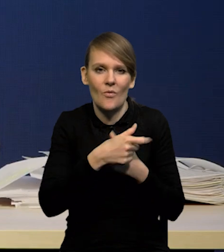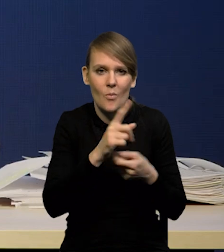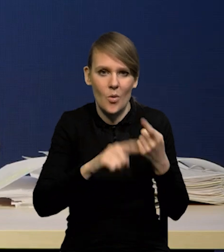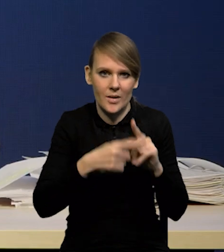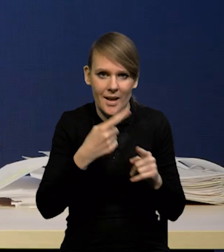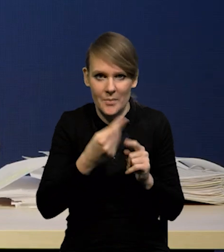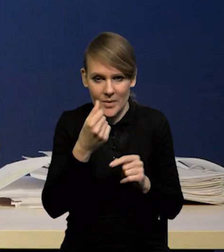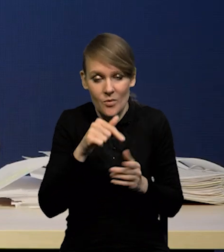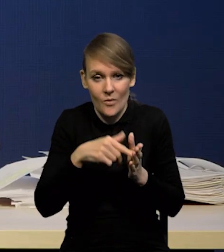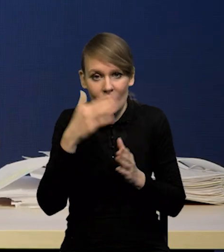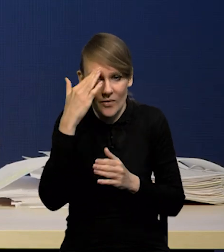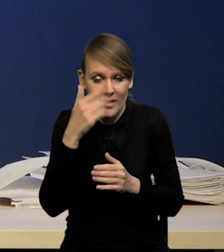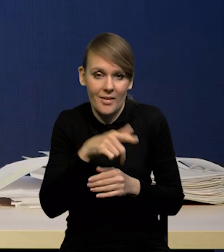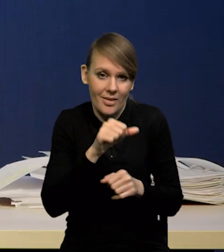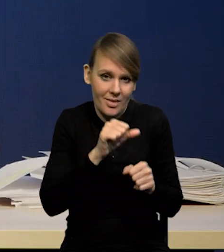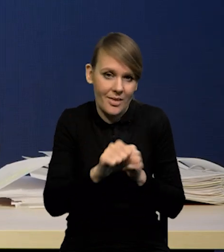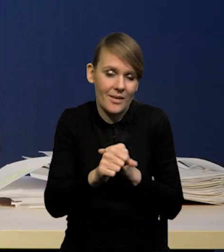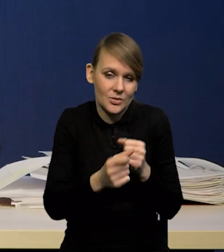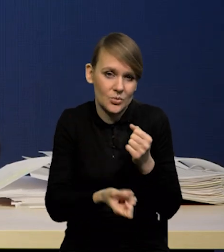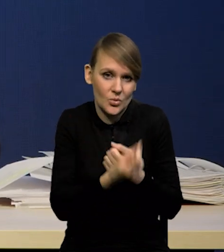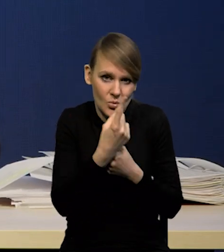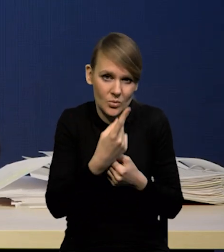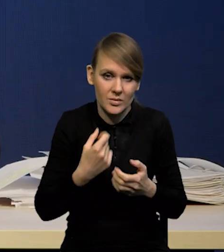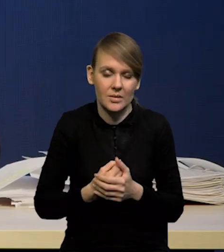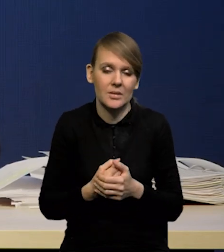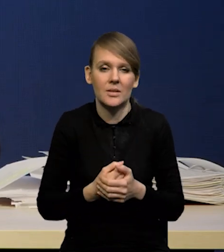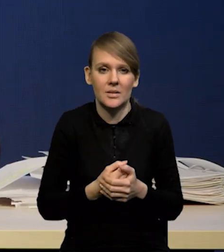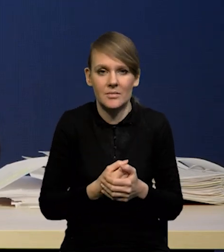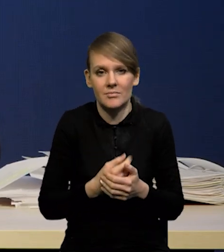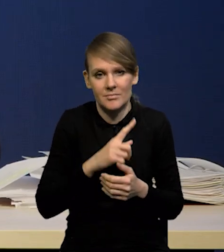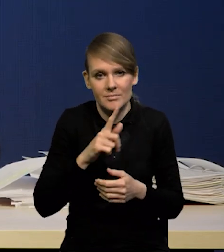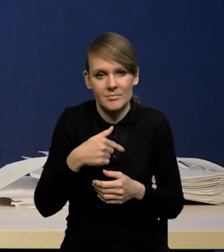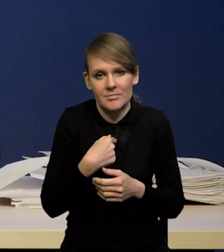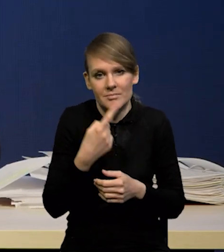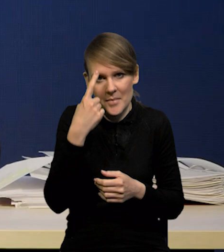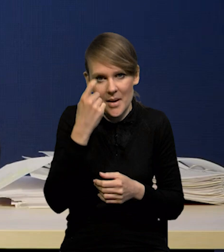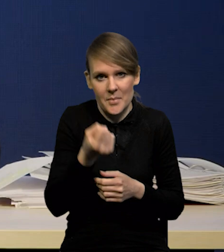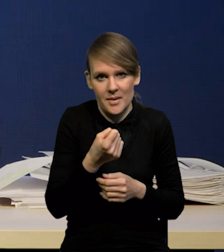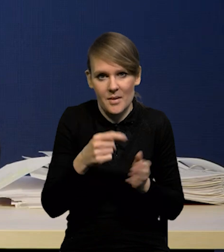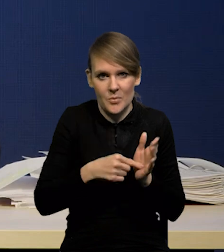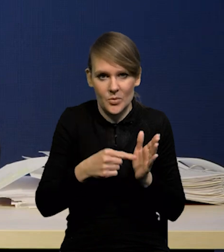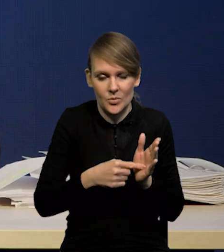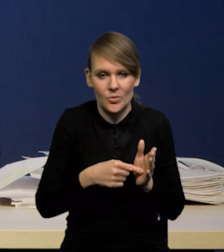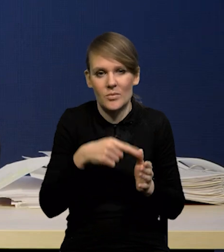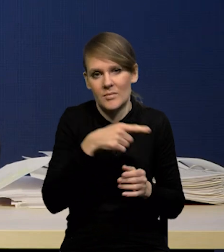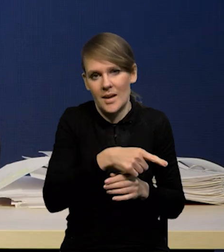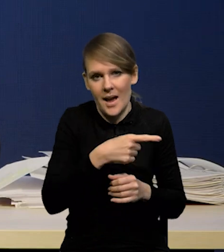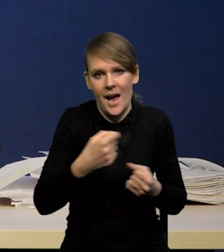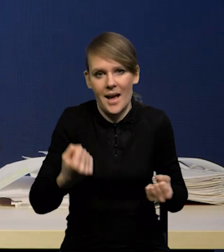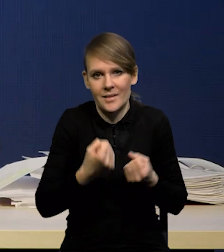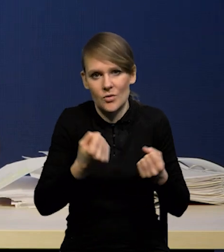jak wiemy i to oczywiście ma swoje konsekwencje, które bierzemy pod uwagę dla aktywności gospodarczej,